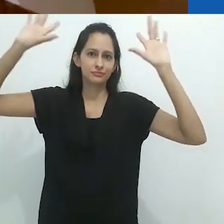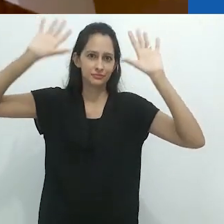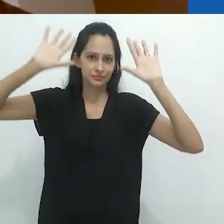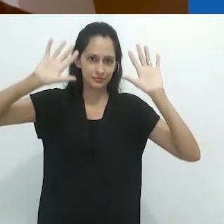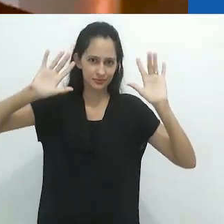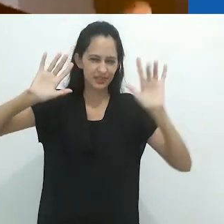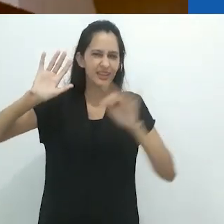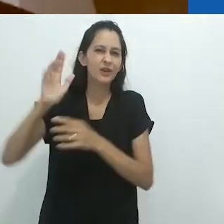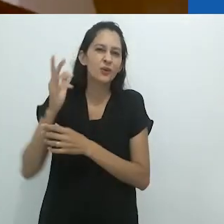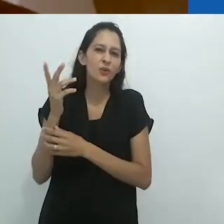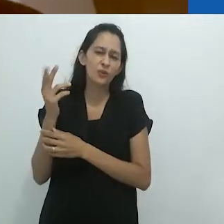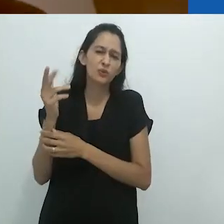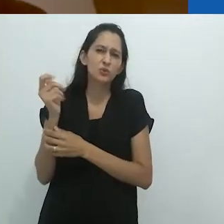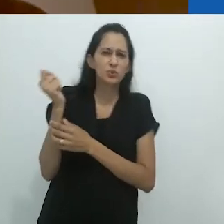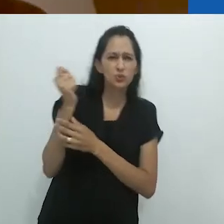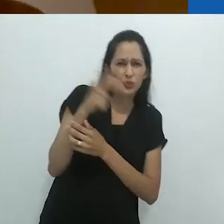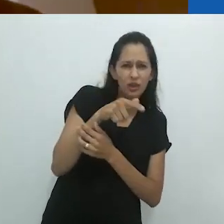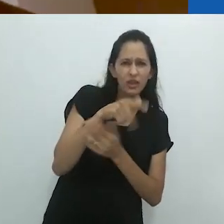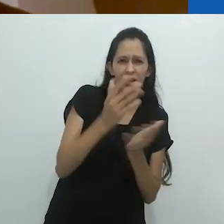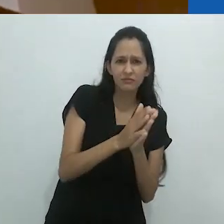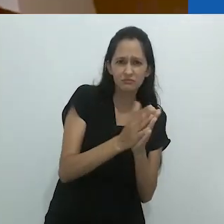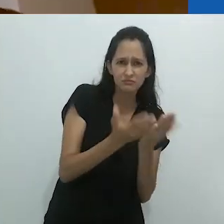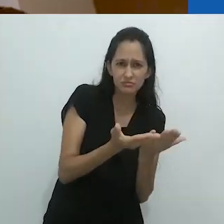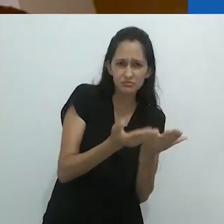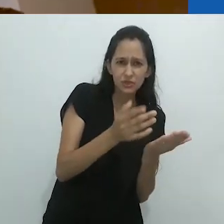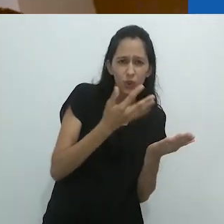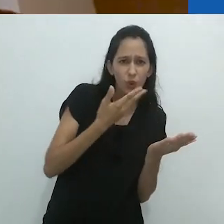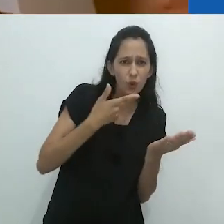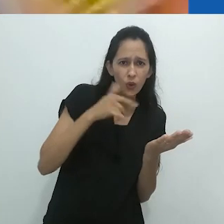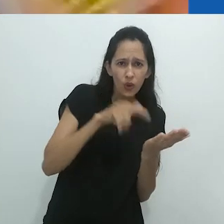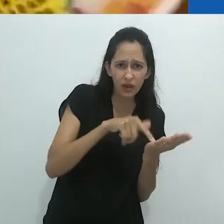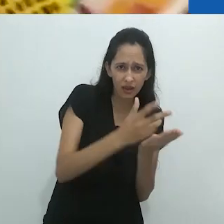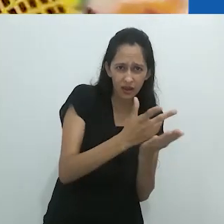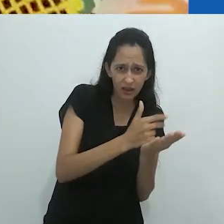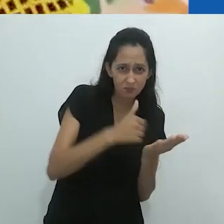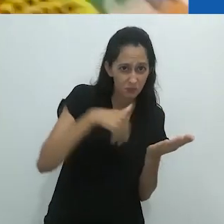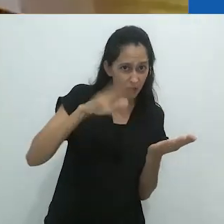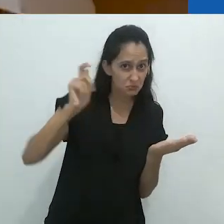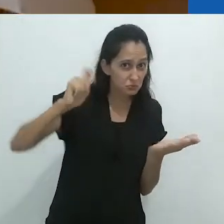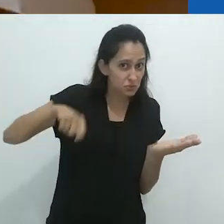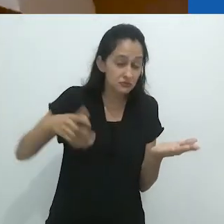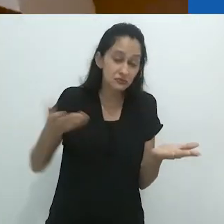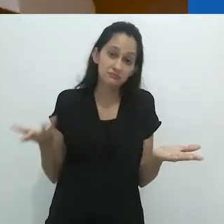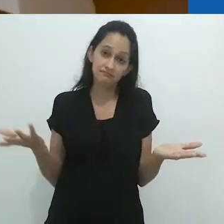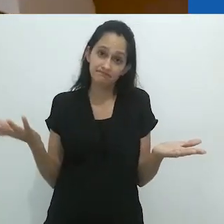(falada) imagem do que as ilustrações coloridas?